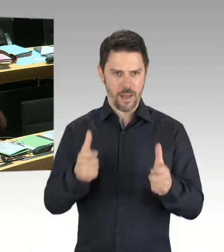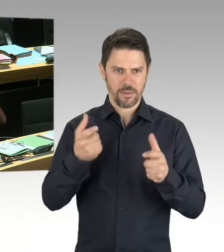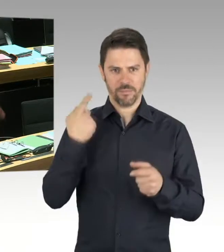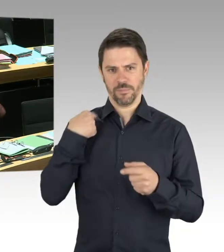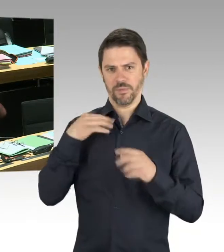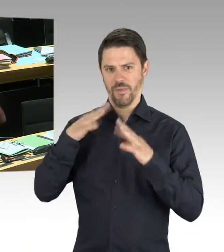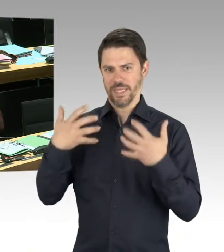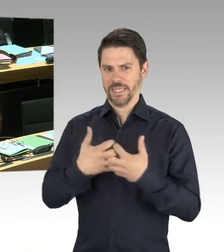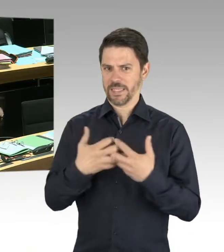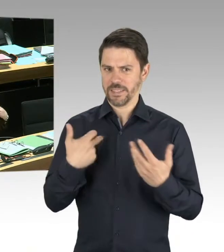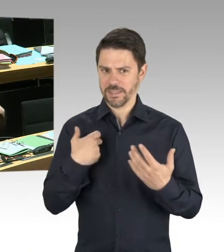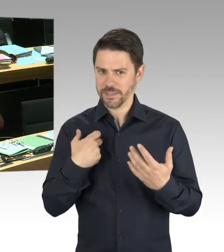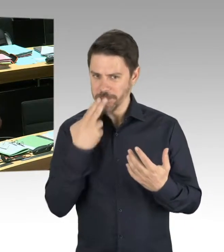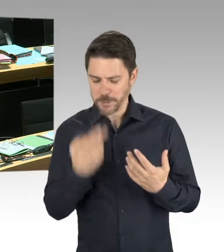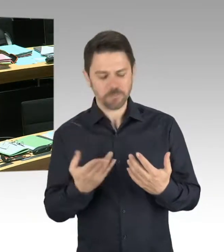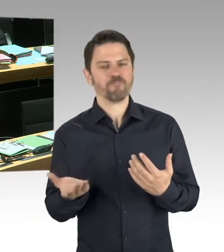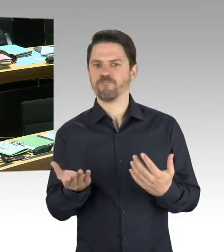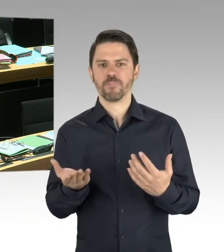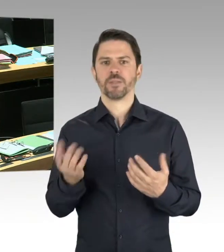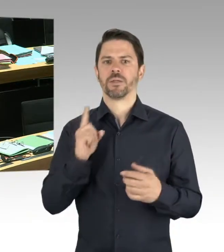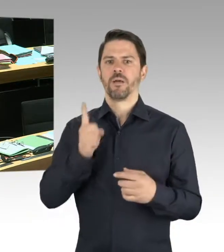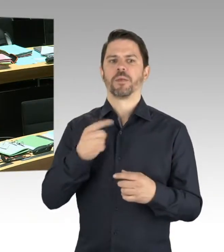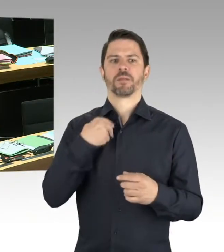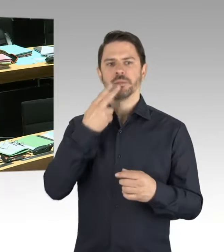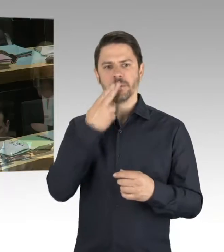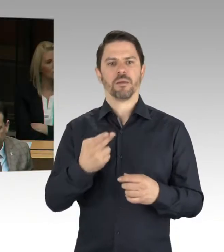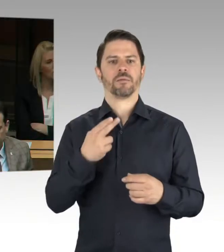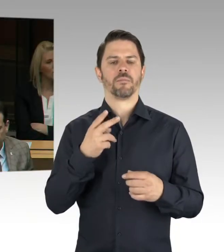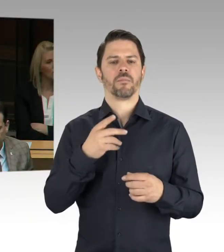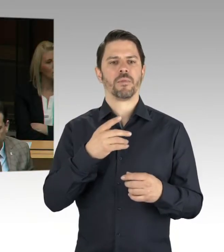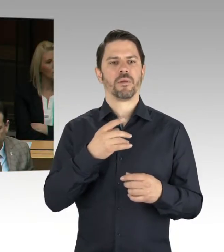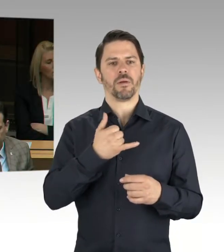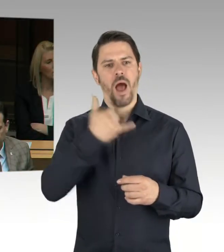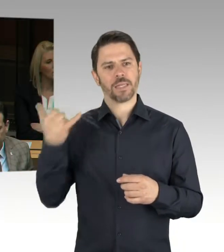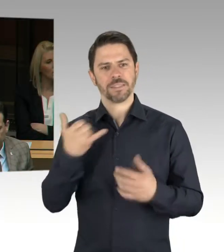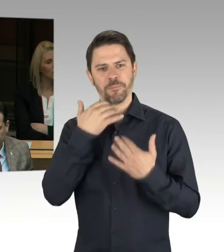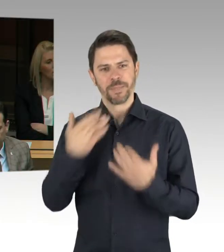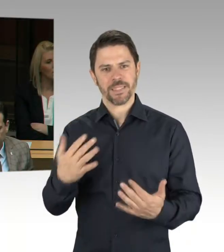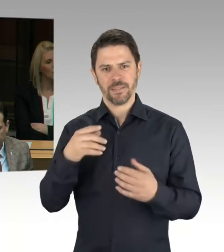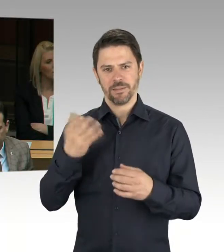Und die Ursache in unterschiedlichen Phänomenbereichen des Extremismus zu suchen ist, im Rechtsextremismus,